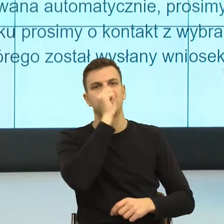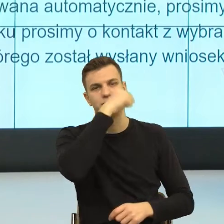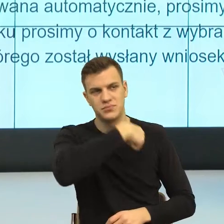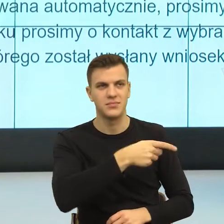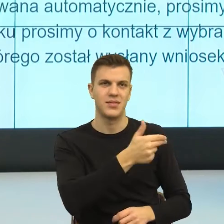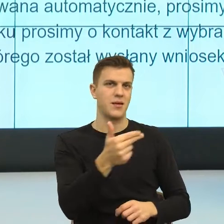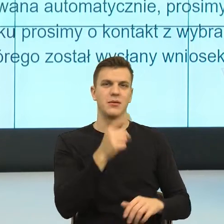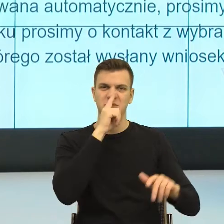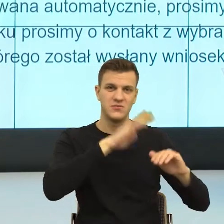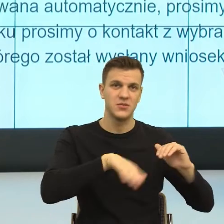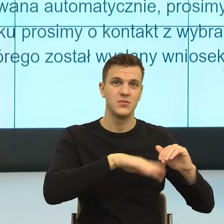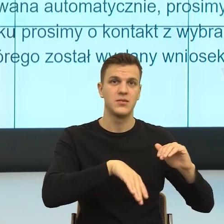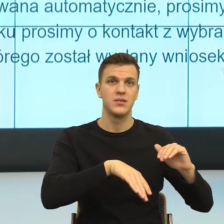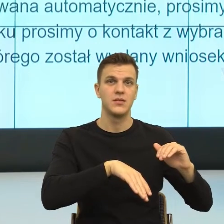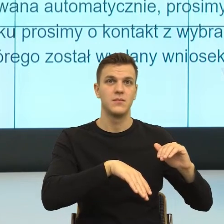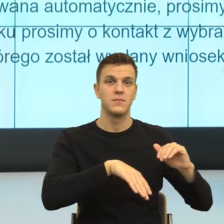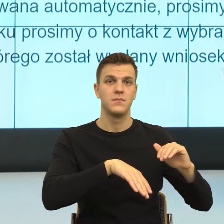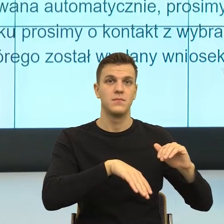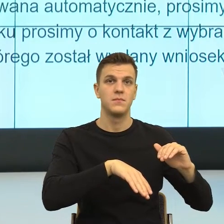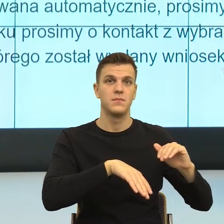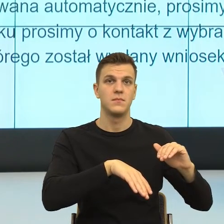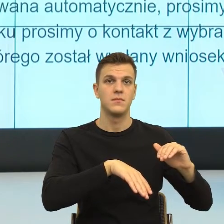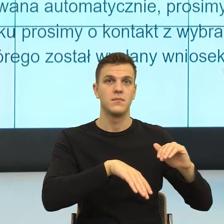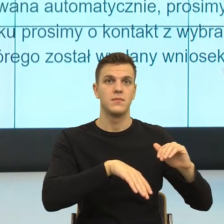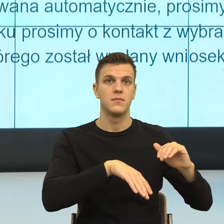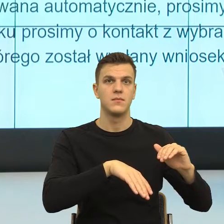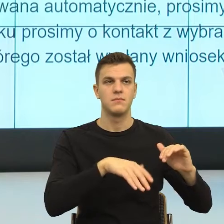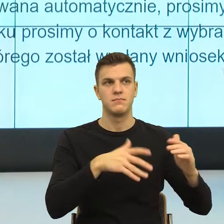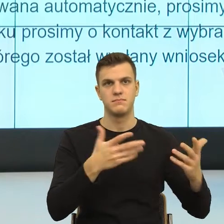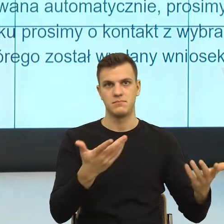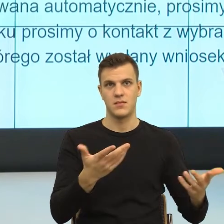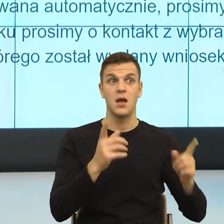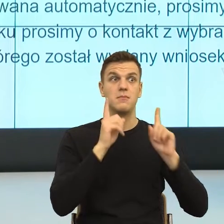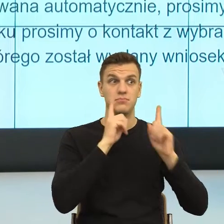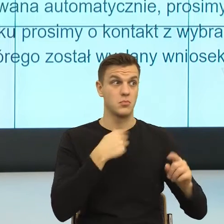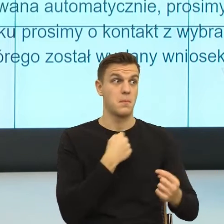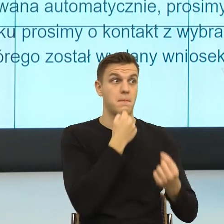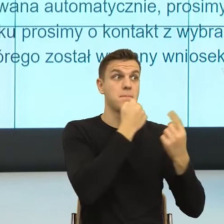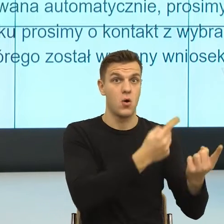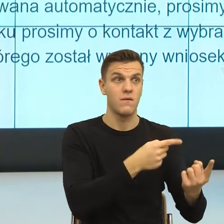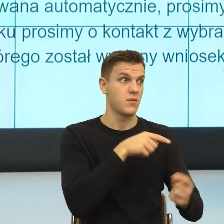I teraz, co my mu mówimy, ty się i tak martwisz, bo taką czujesz emocje. Natomiast ja nie chcę cię widzieć martwiącego.